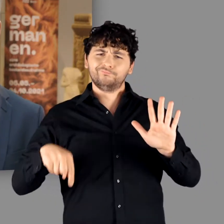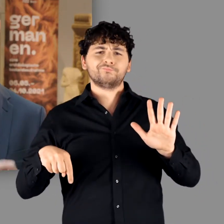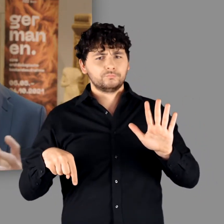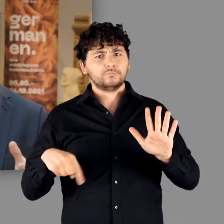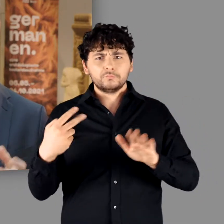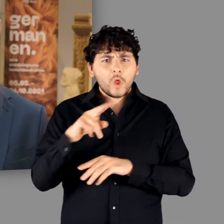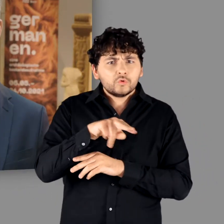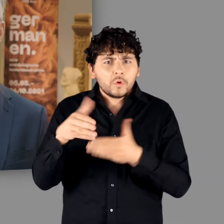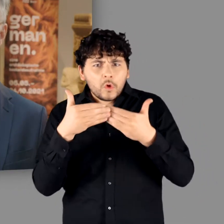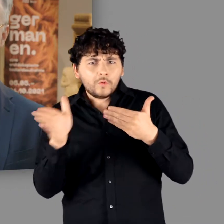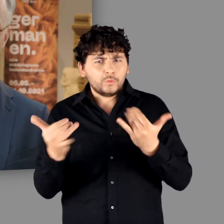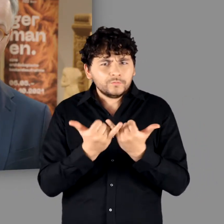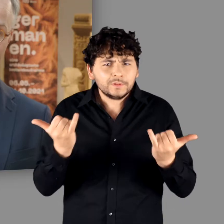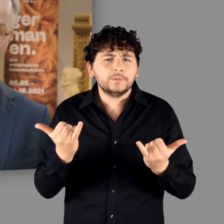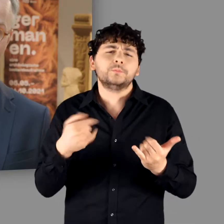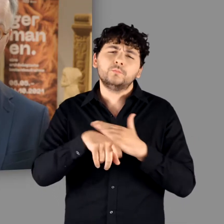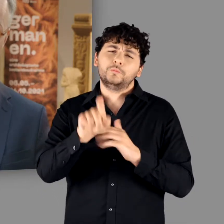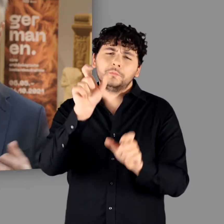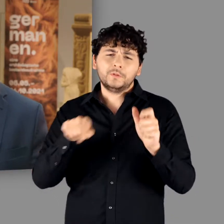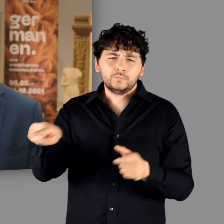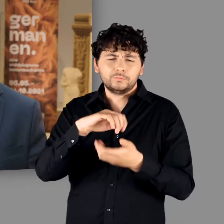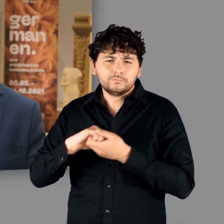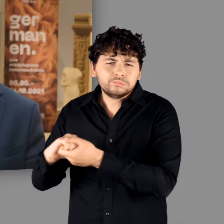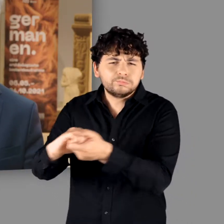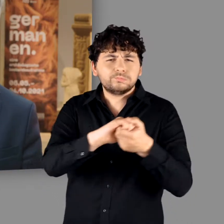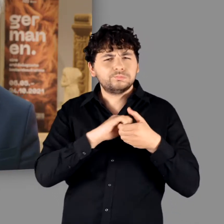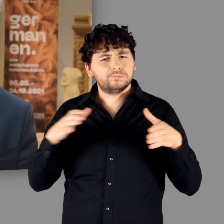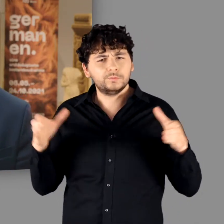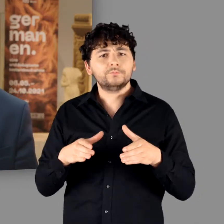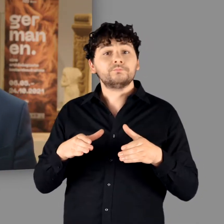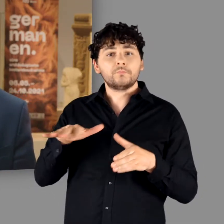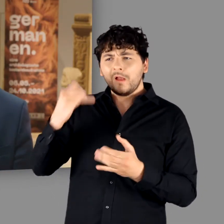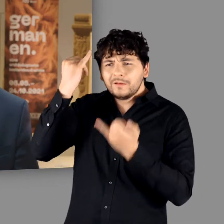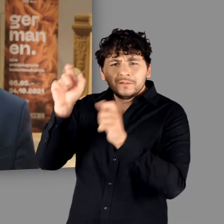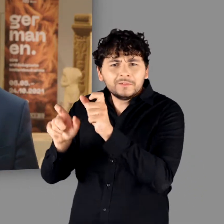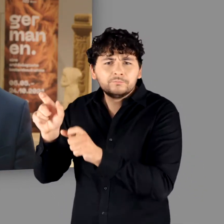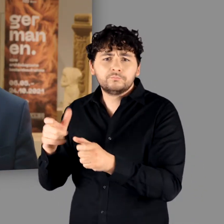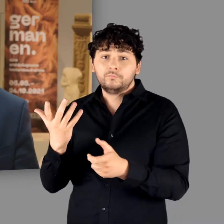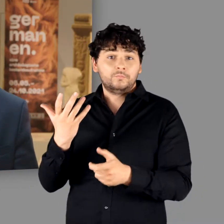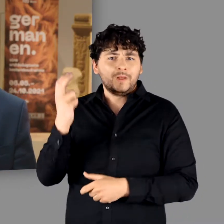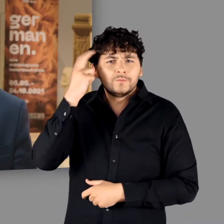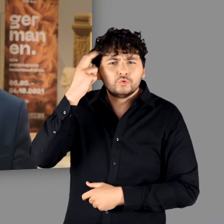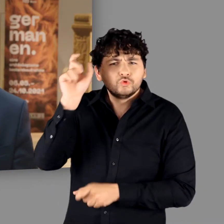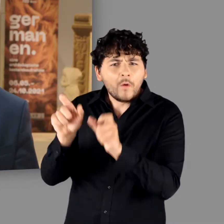wenn sich viele Personen mit innovativen Ideen, wissenschaftlichen Expertisen,